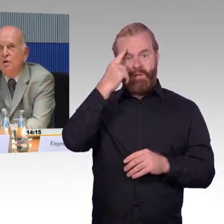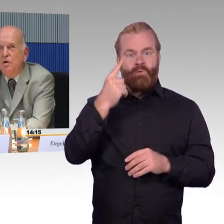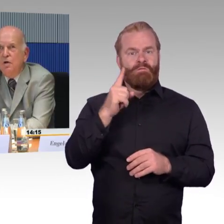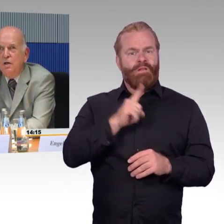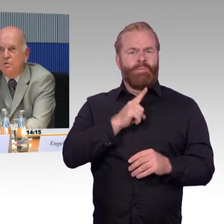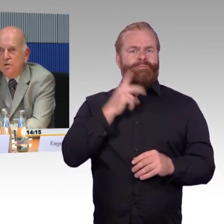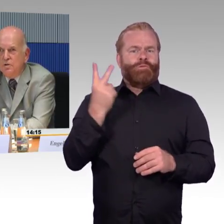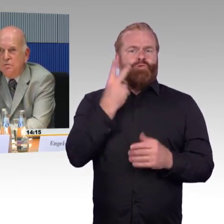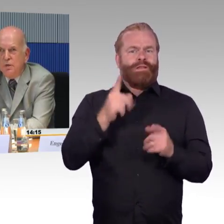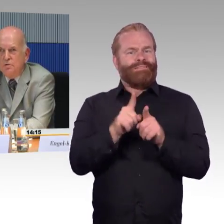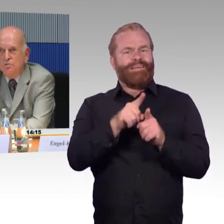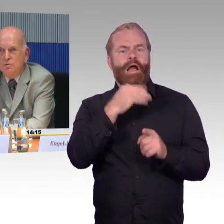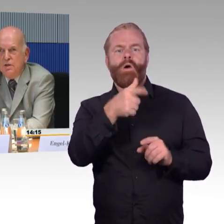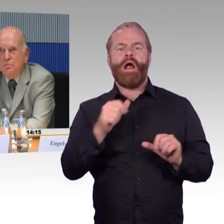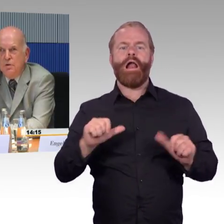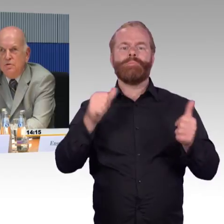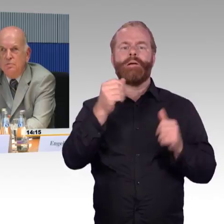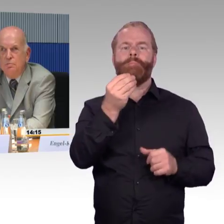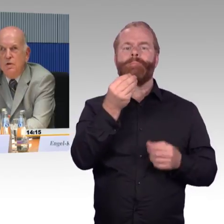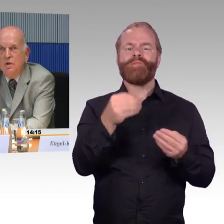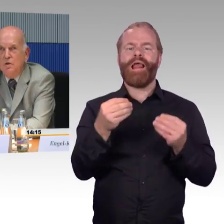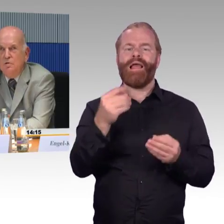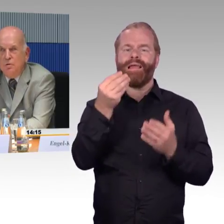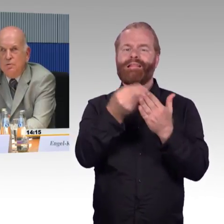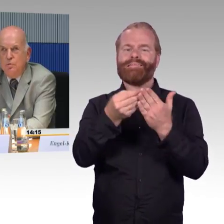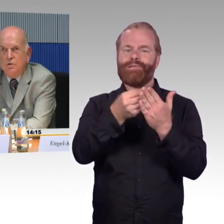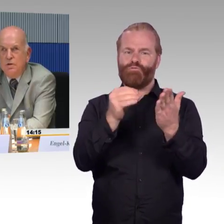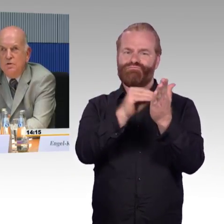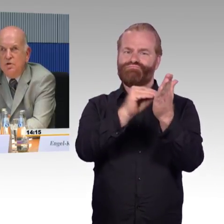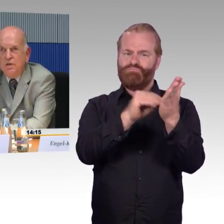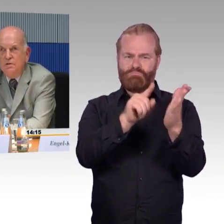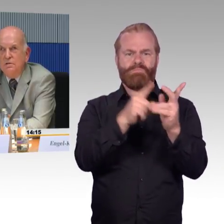Ein solches Informationssystem ist im Tourismus entstanden,